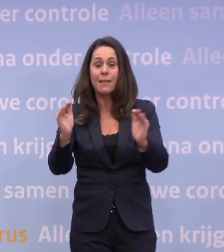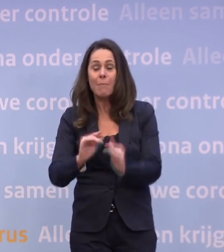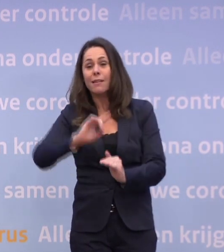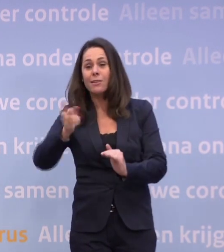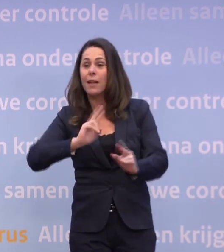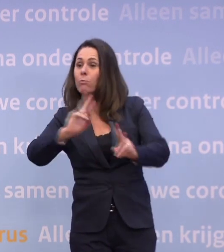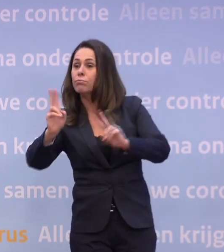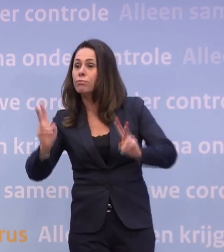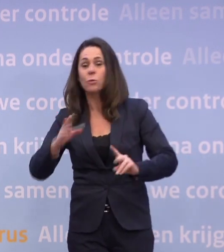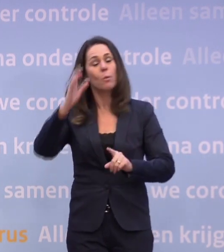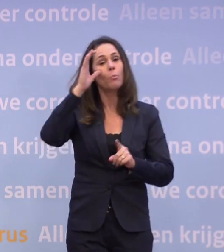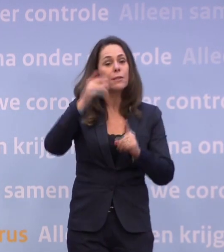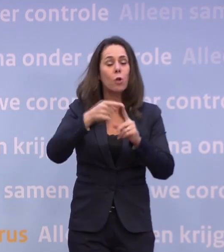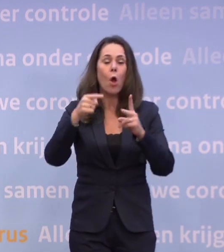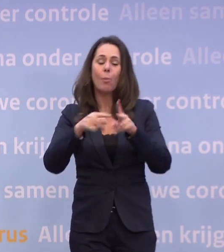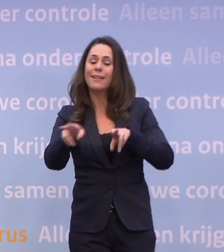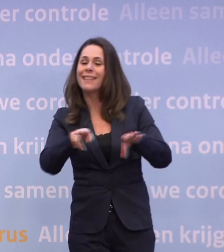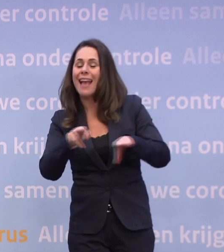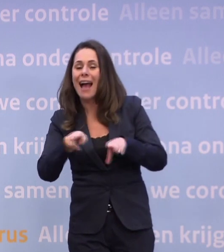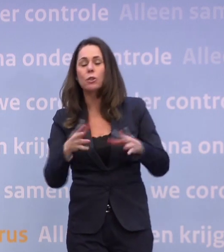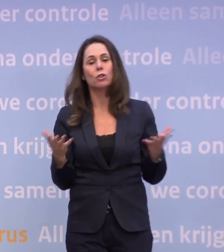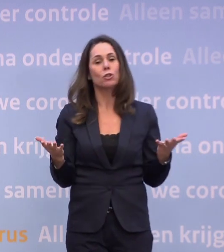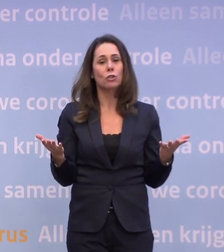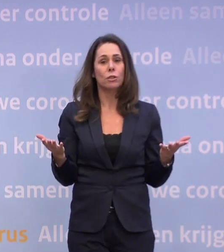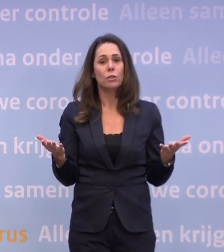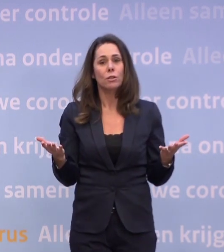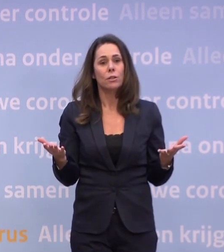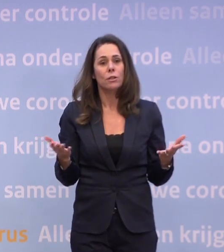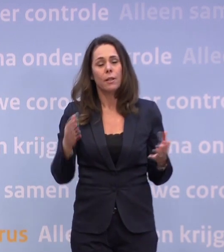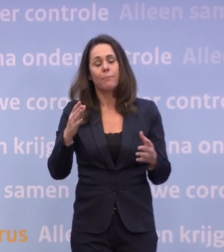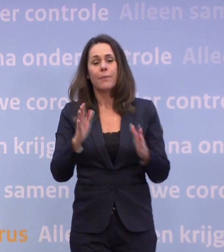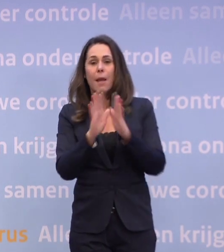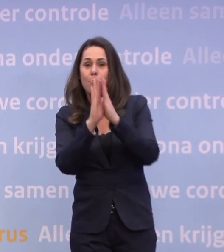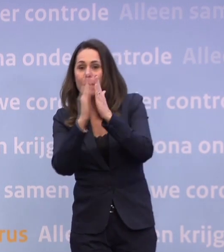Dus als je bioscopen of theaters helemaal zou sluiten of bibliotheken of zwembaden...